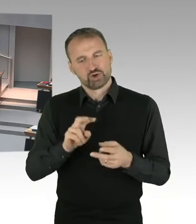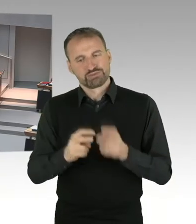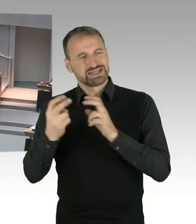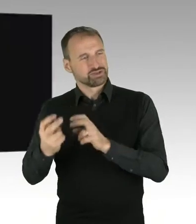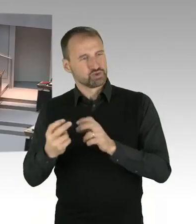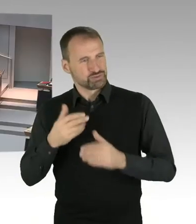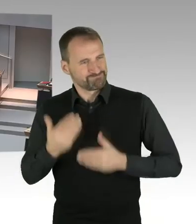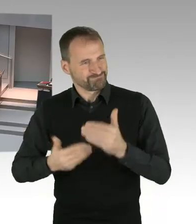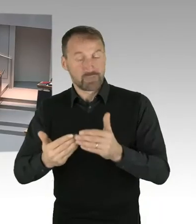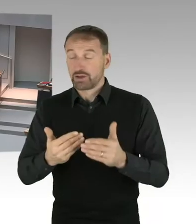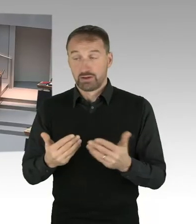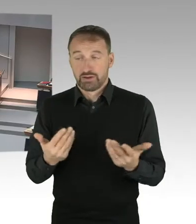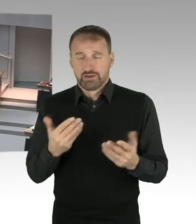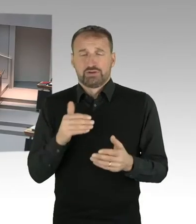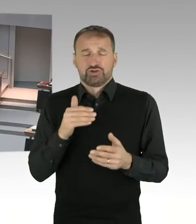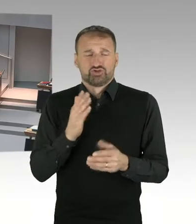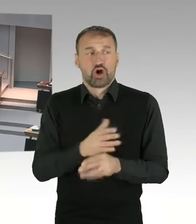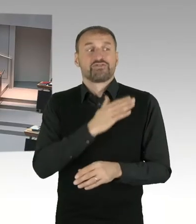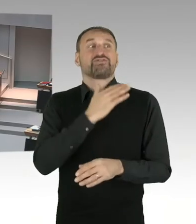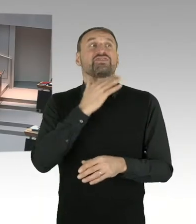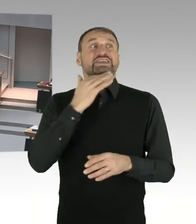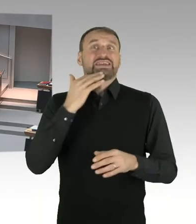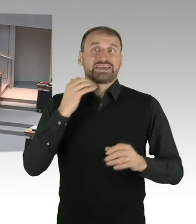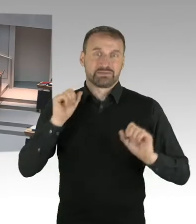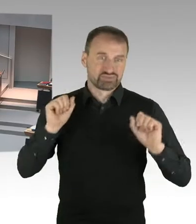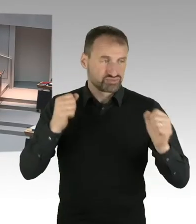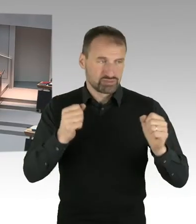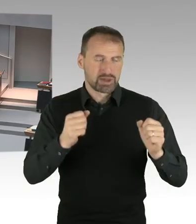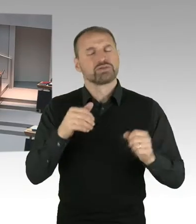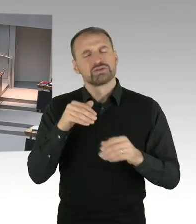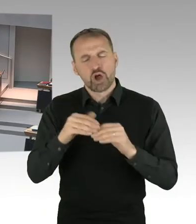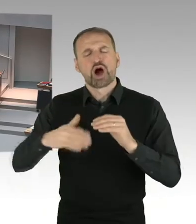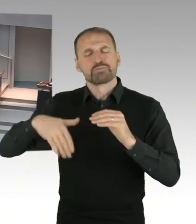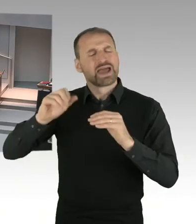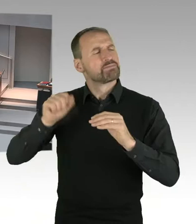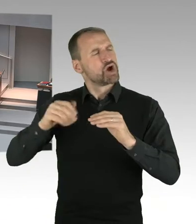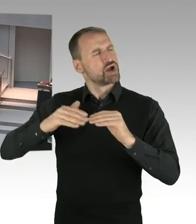dass die Zeitplanung nicht so ist, dass dieser vor uns liegende Komplex,